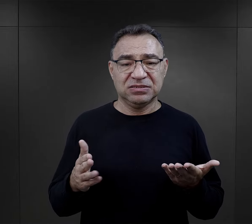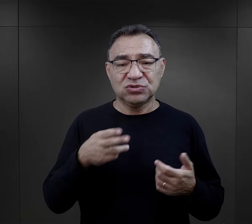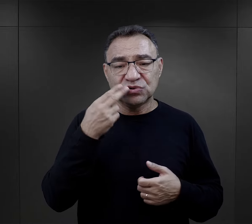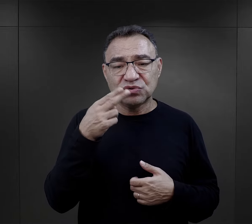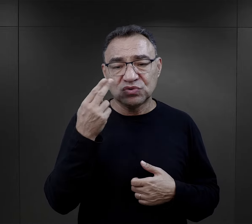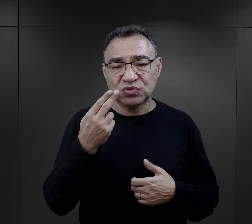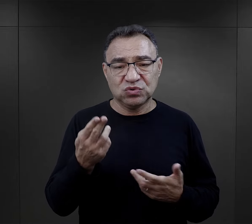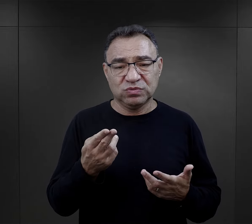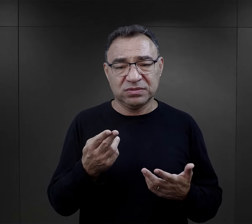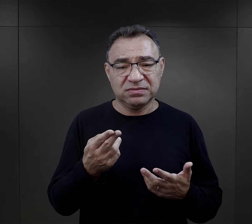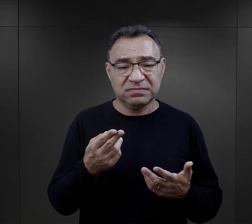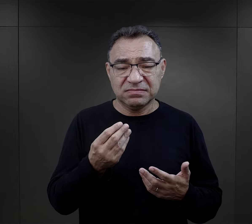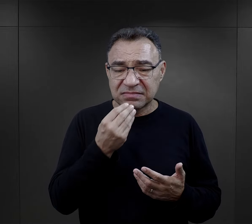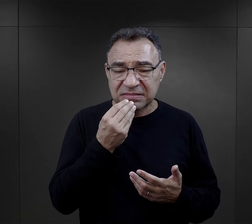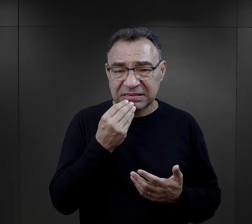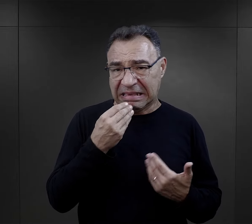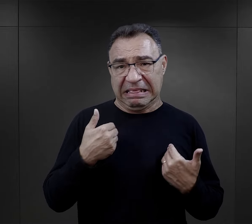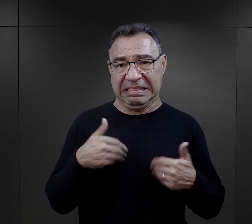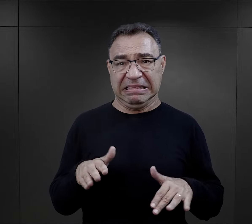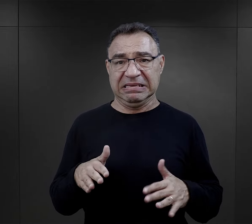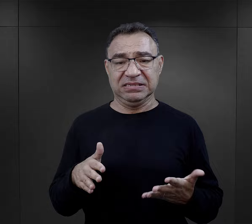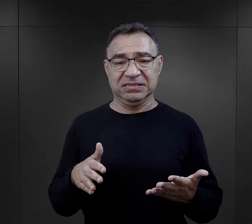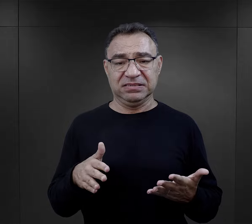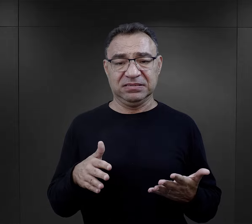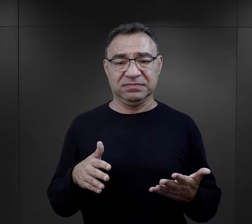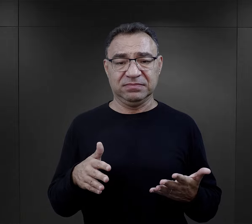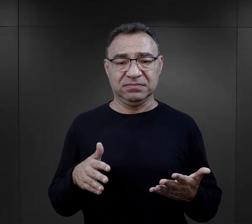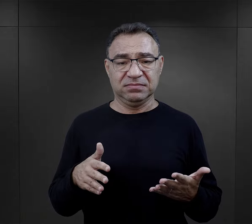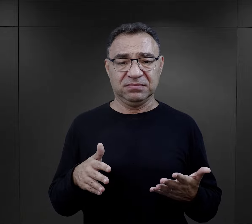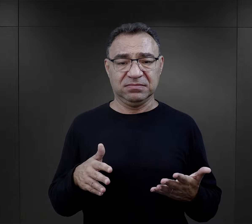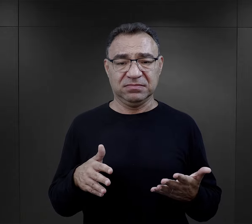to były zupy, których więźniarki nie chciały jeść,